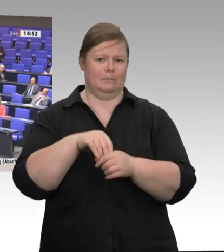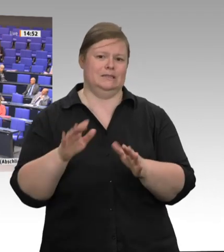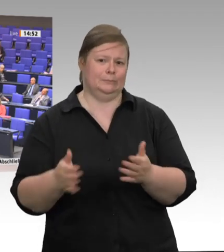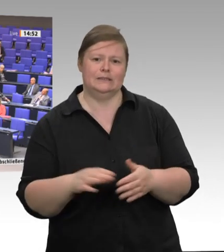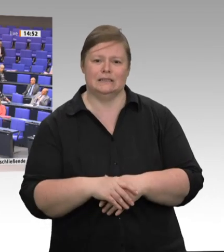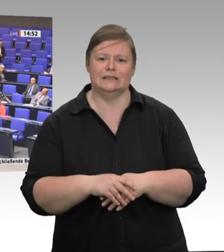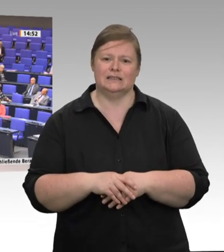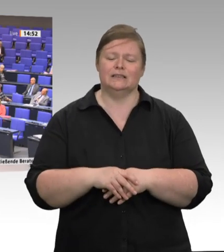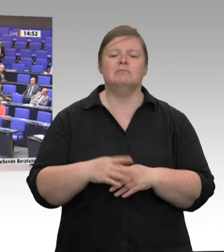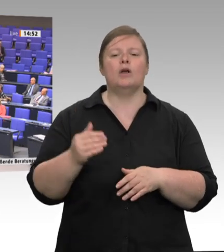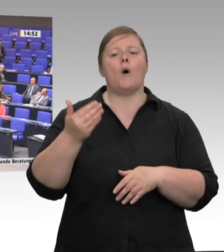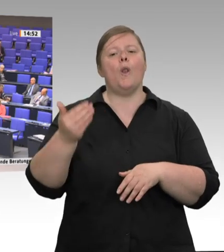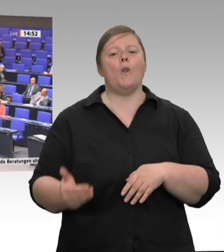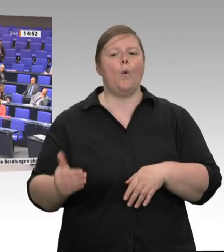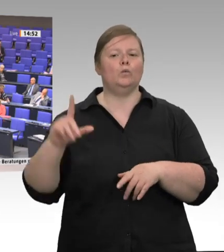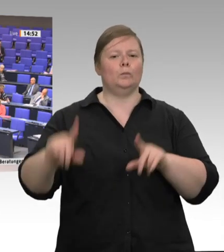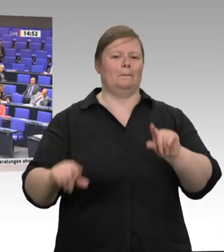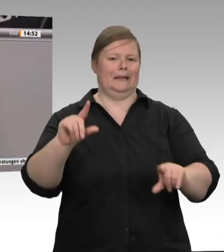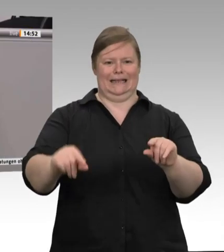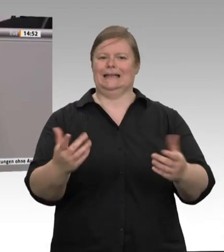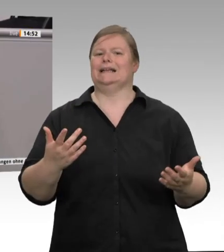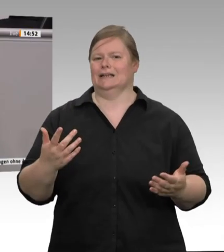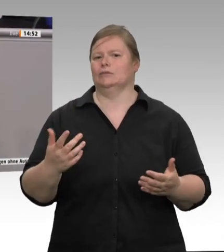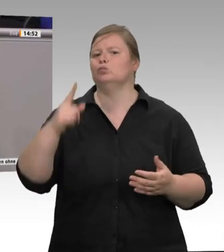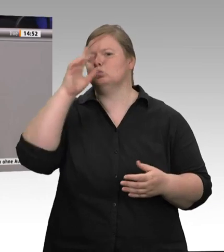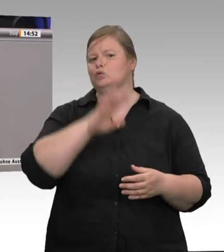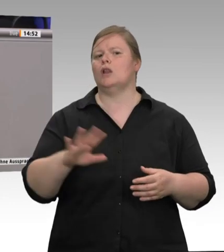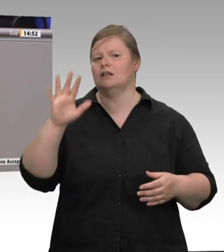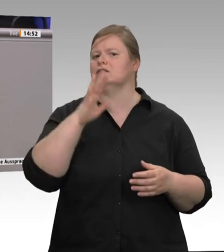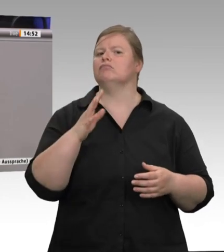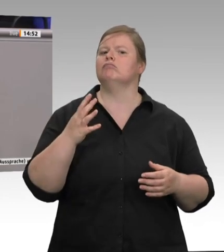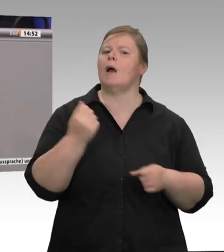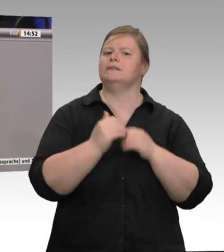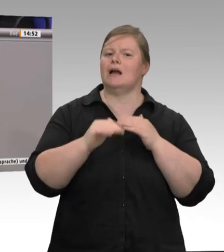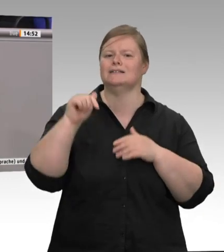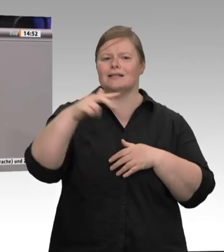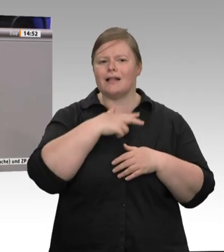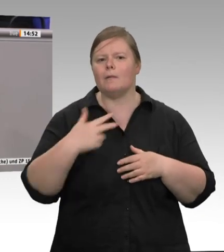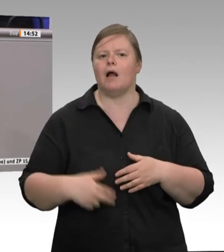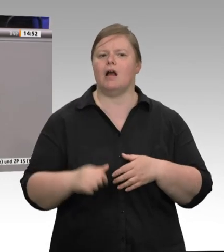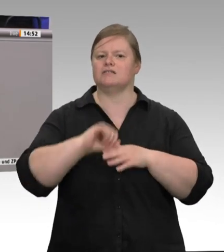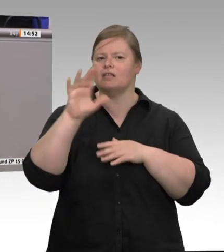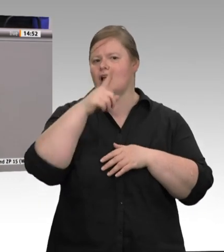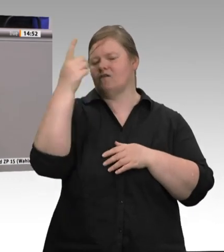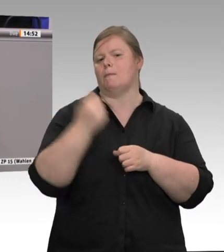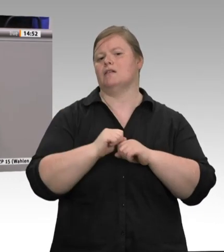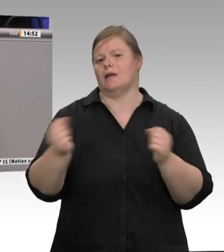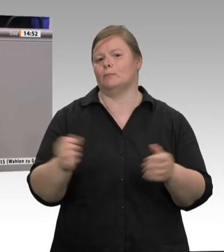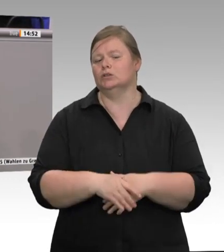Was wir nicht brauchen, sind freiwillige Verpflichtungen der Unternehmen. Wir brauchen auch keinen Mindestpreis beim Fleisch und auch keine wohlfeilen Appelle an die Verbraucher.